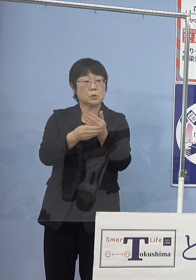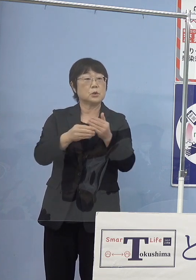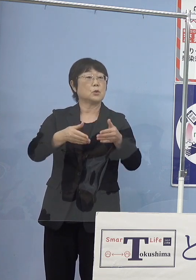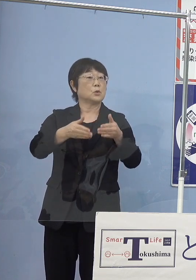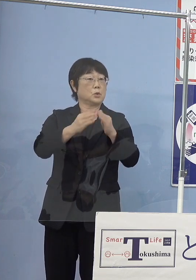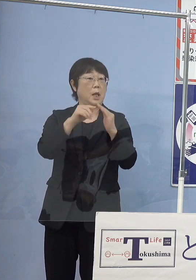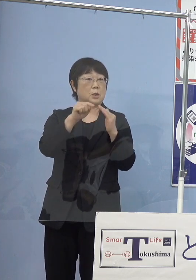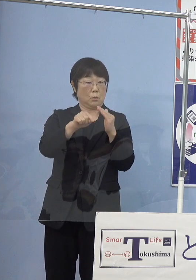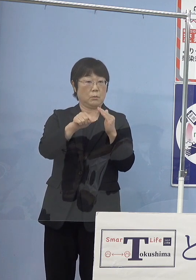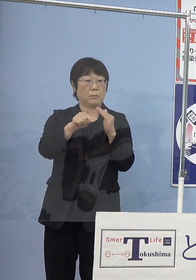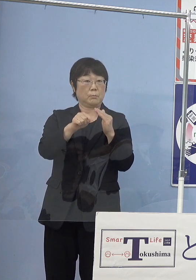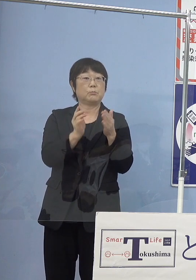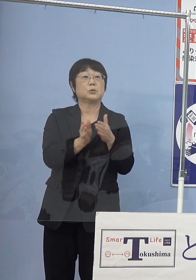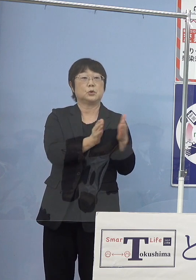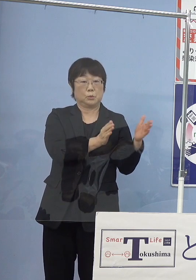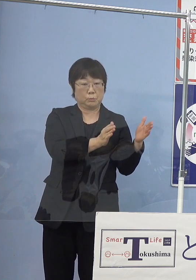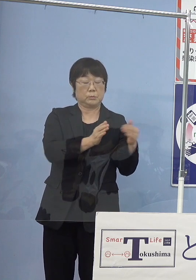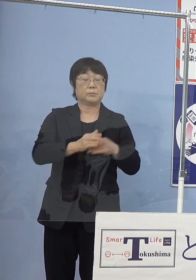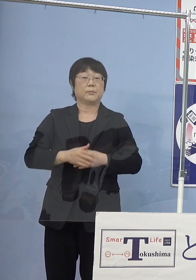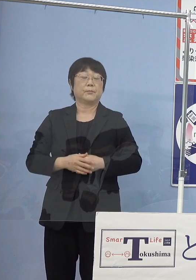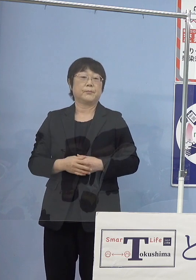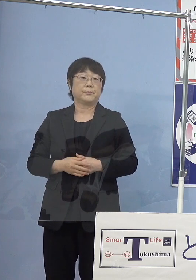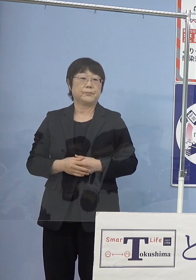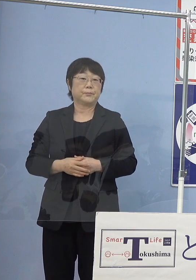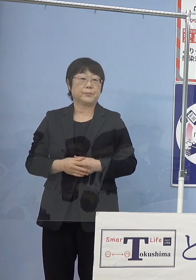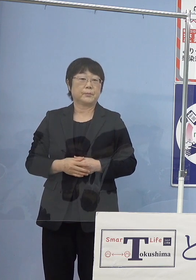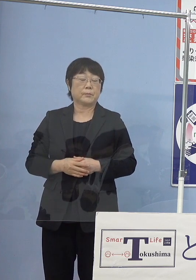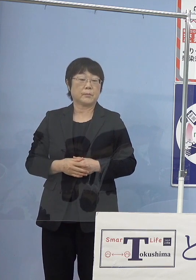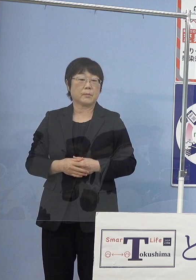これも用意をするということになっております